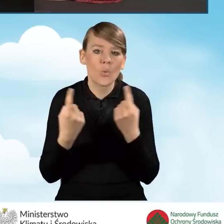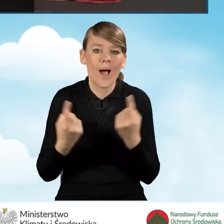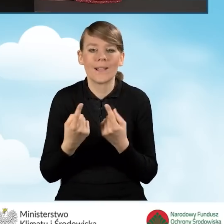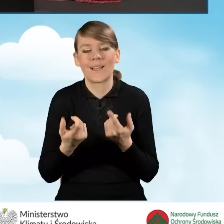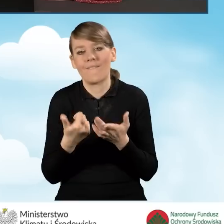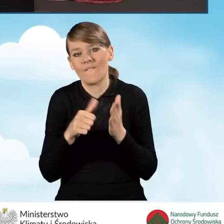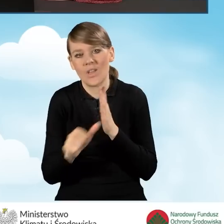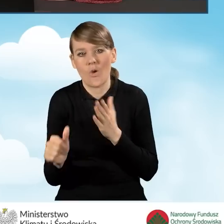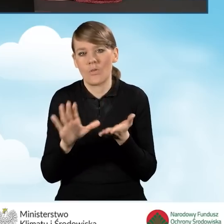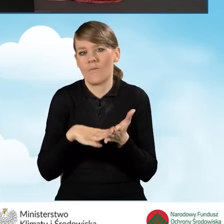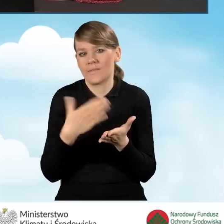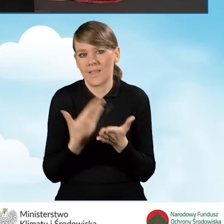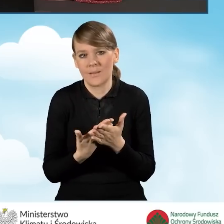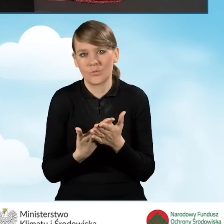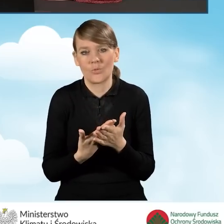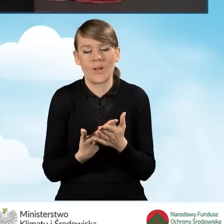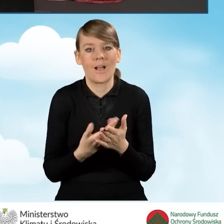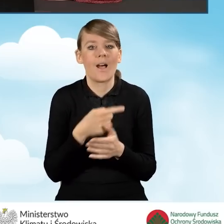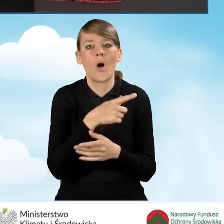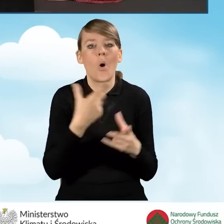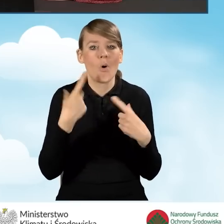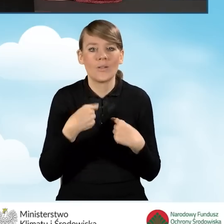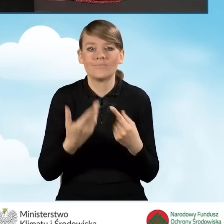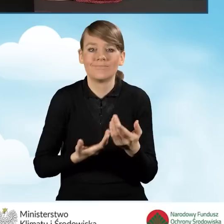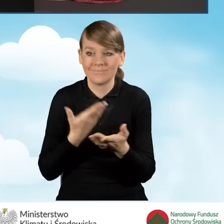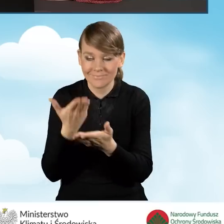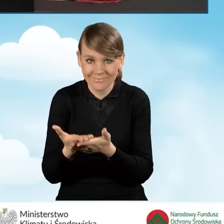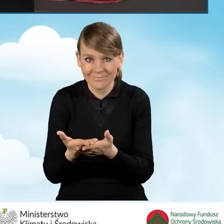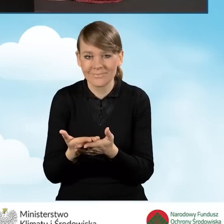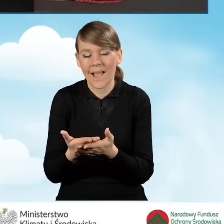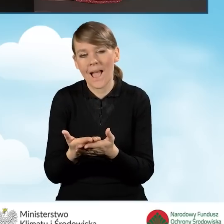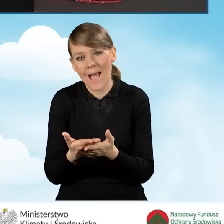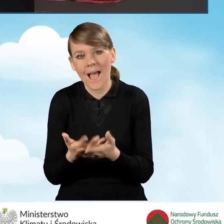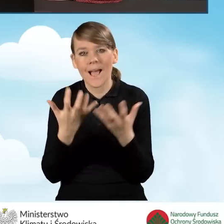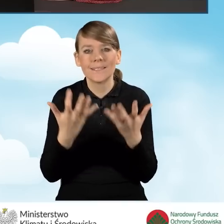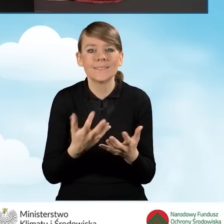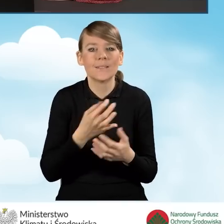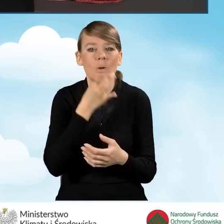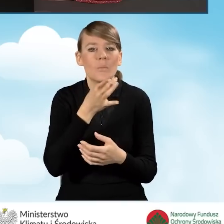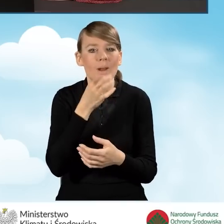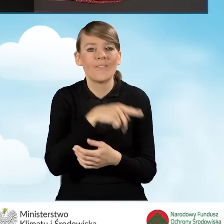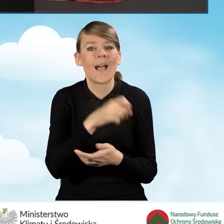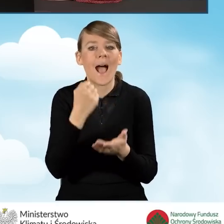na przykład beneficjent chciałby zaktualizować np. adres do korespondencji.